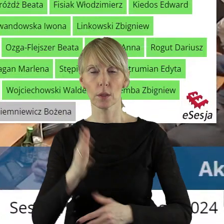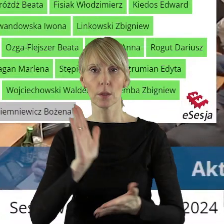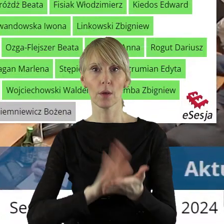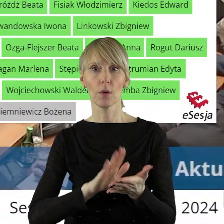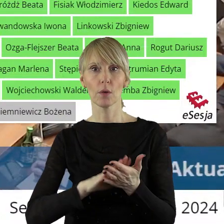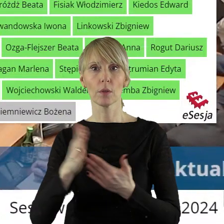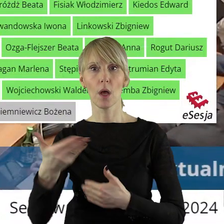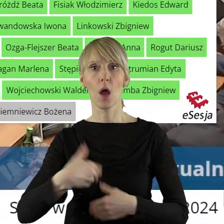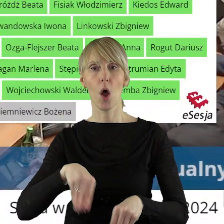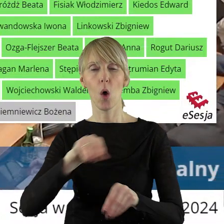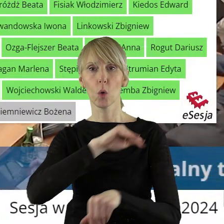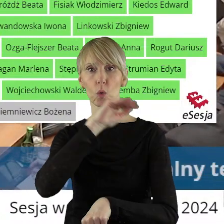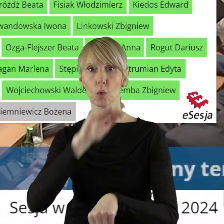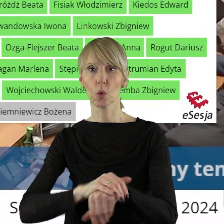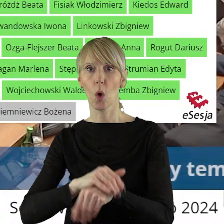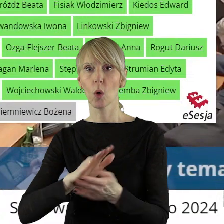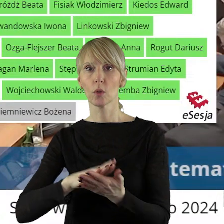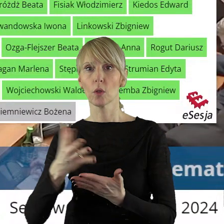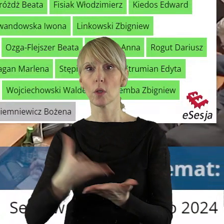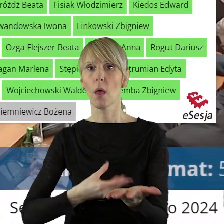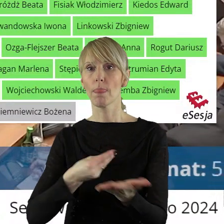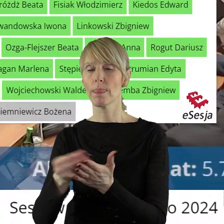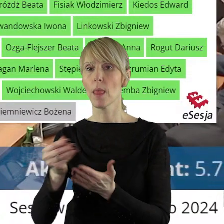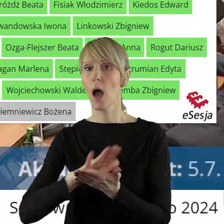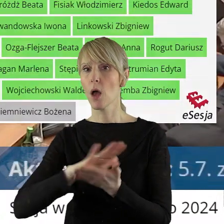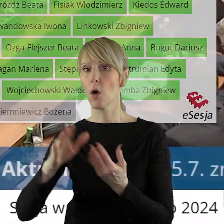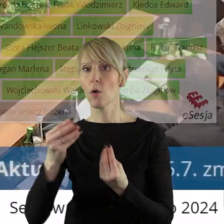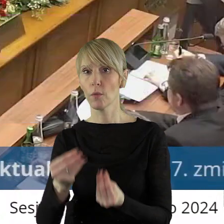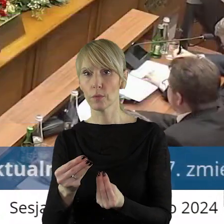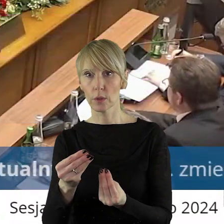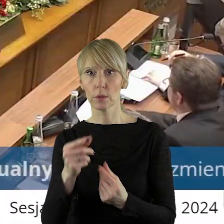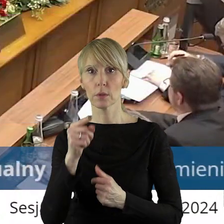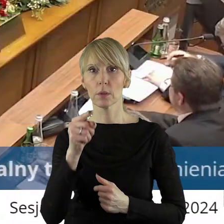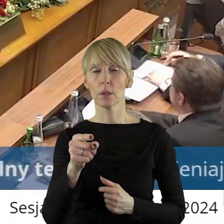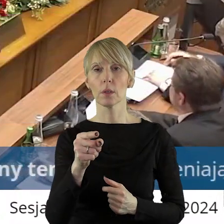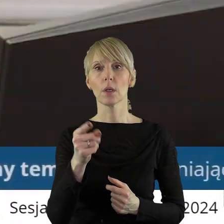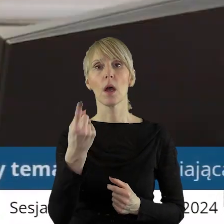w sprawie wyrażenia zgody na dokonanie darowizny nieruchomości na rzecz PGE